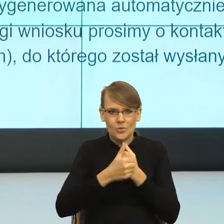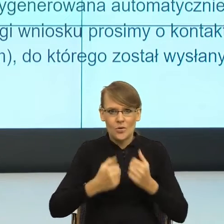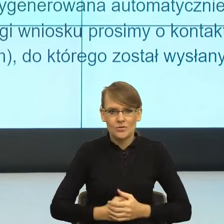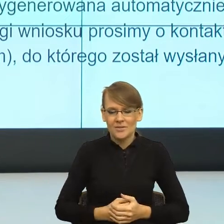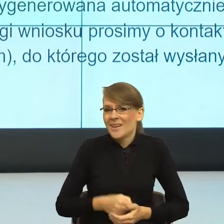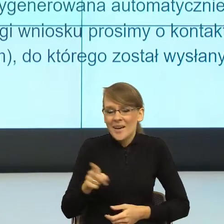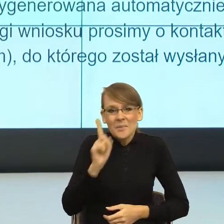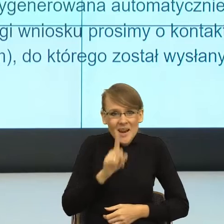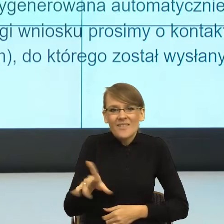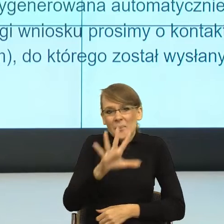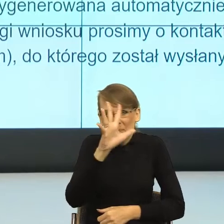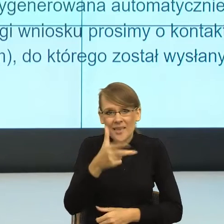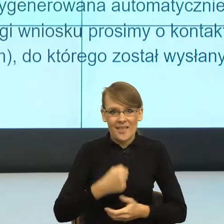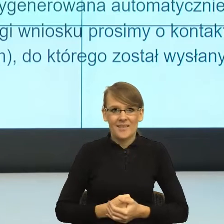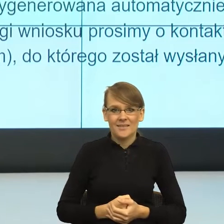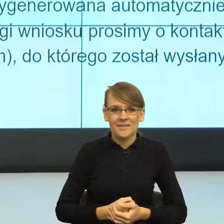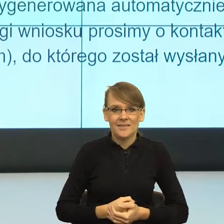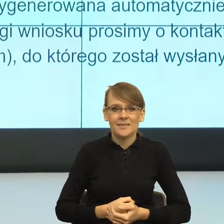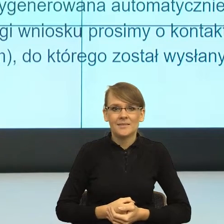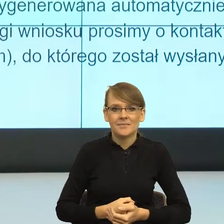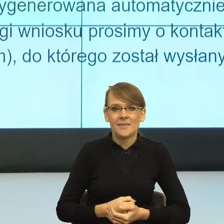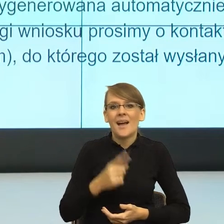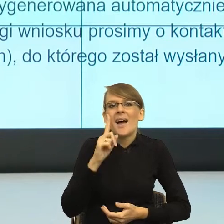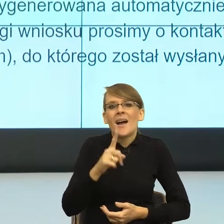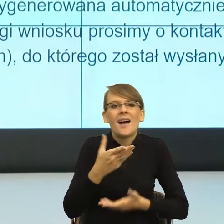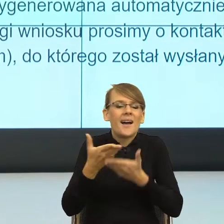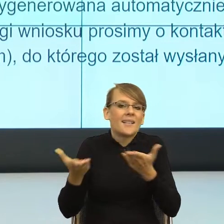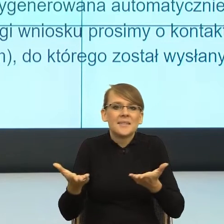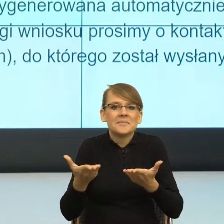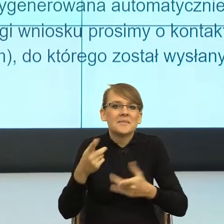Jak pani chce wiedzieć jaka jest na to rada? Ja nie wiem, może czas na dyskusję,